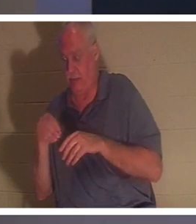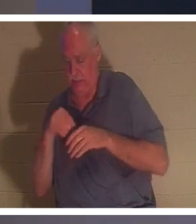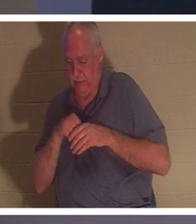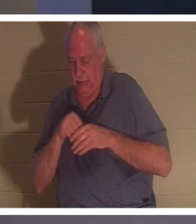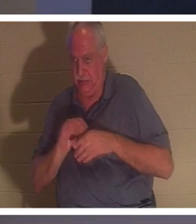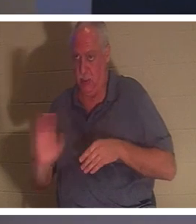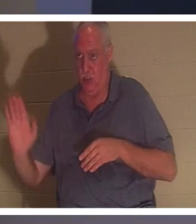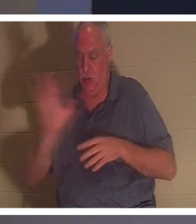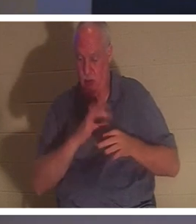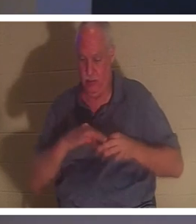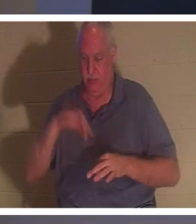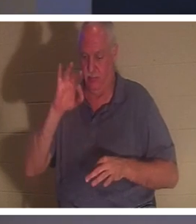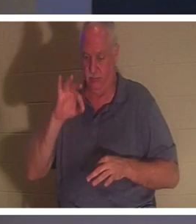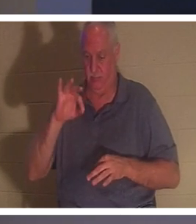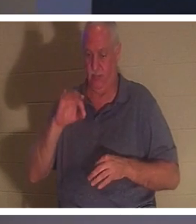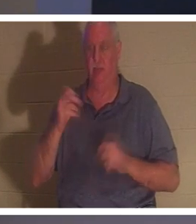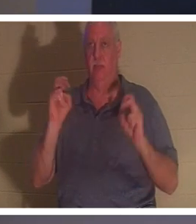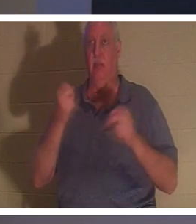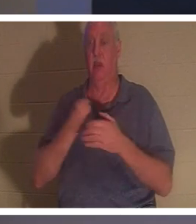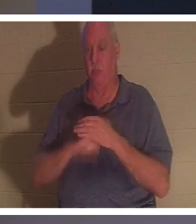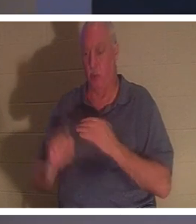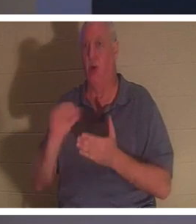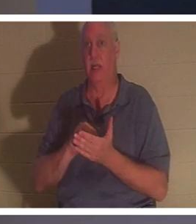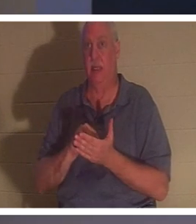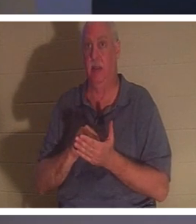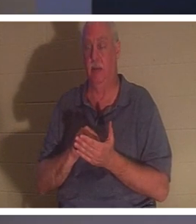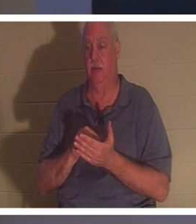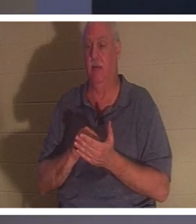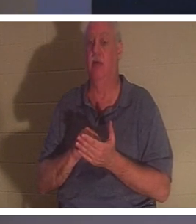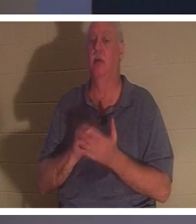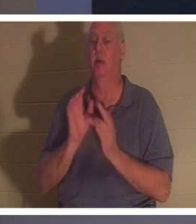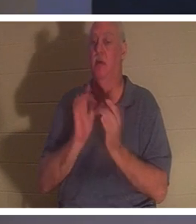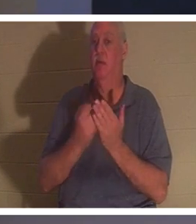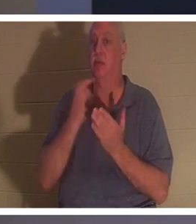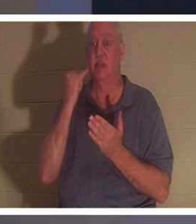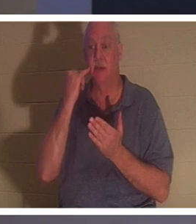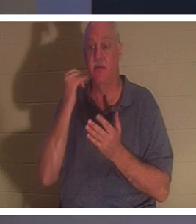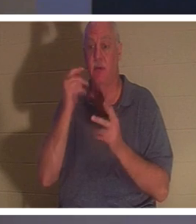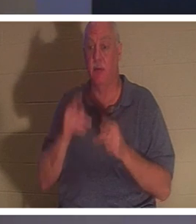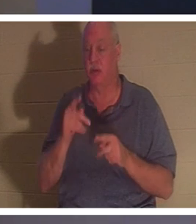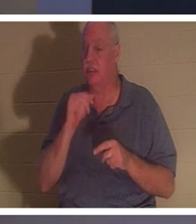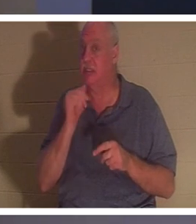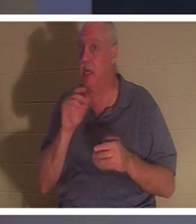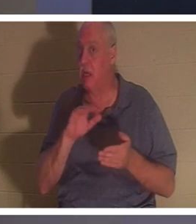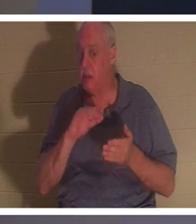당신은 다시 태어났습니다! 성경은 “사람이 거듭나지 아니하면 하나님 나라를 볼 수 없느니라”고 말씀합니다.